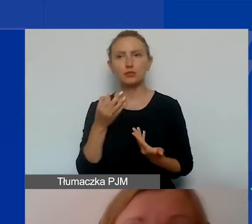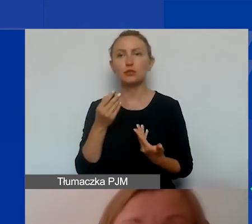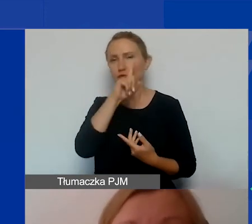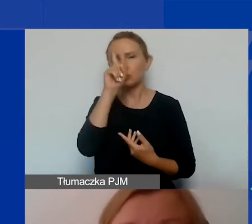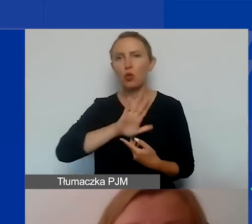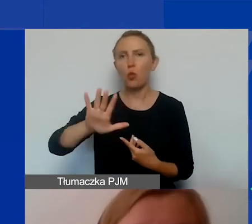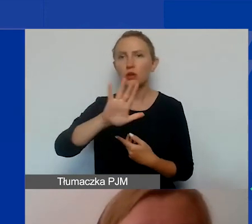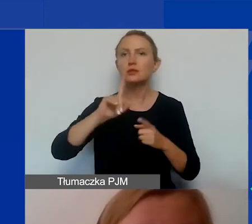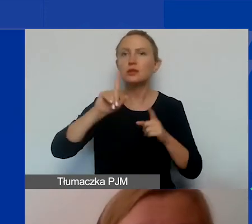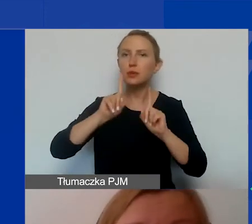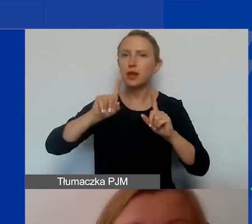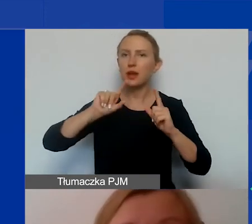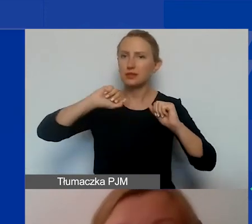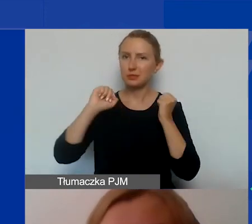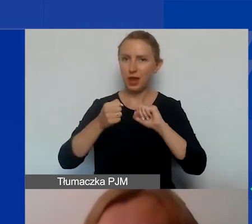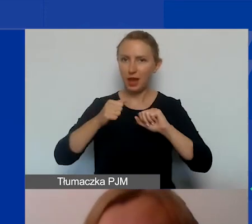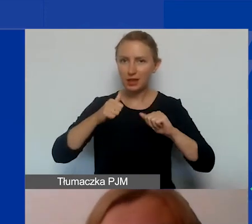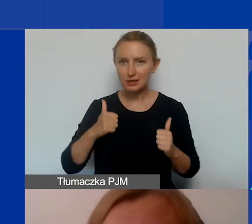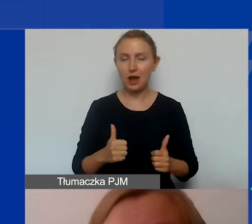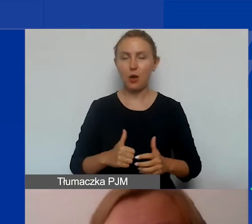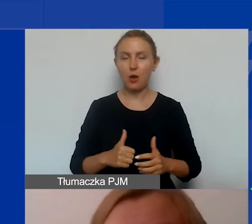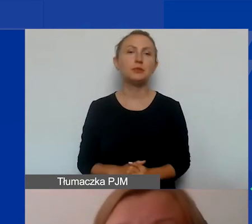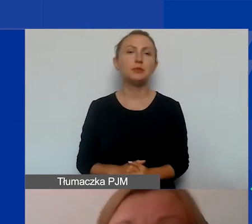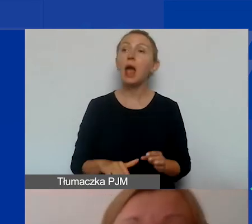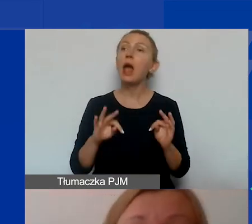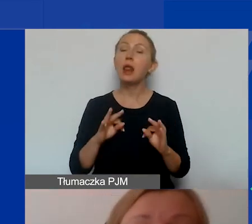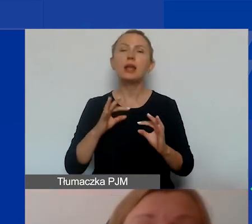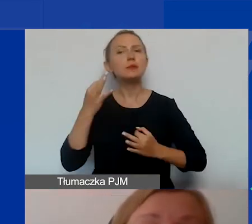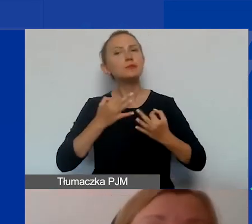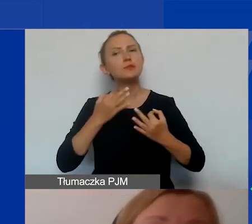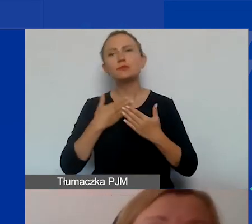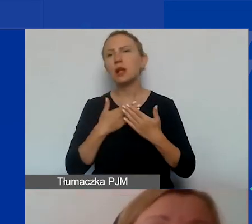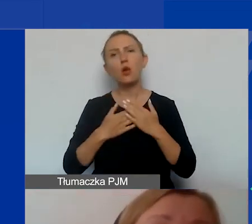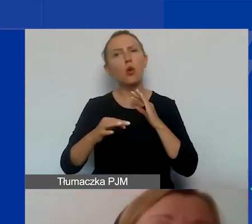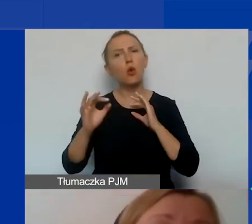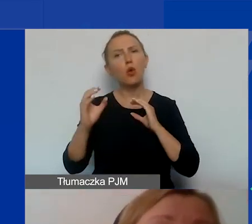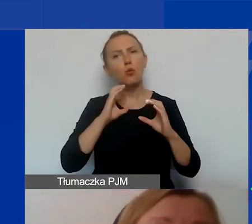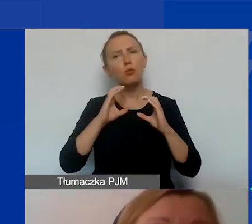rzeczywistej i trwałej zmiany. Zastanówmy się teraz, dlaczego komunikacja, działania informacyjne